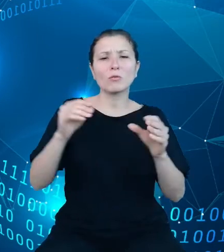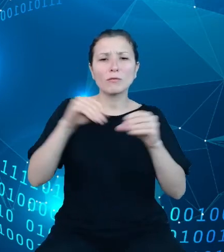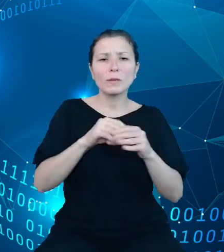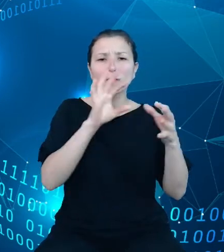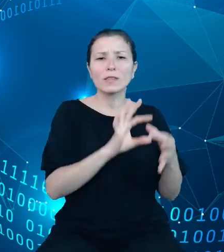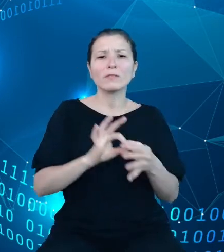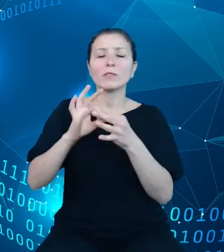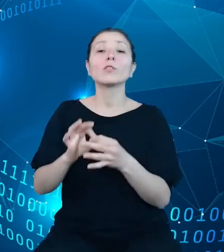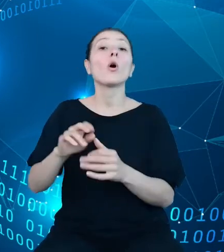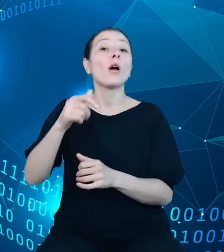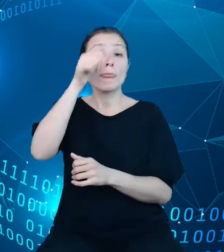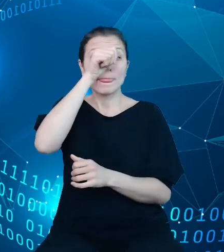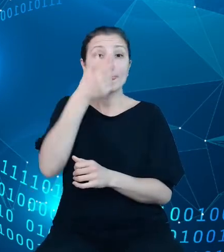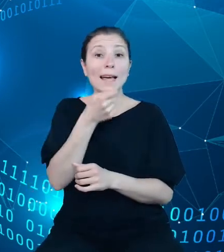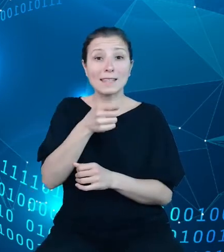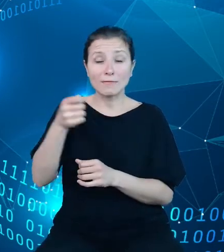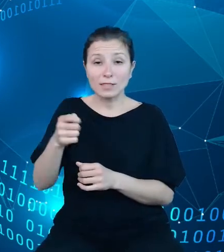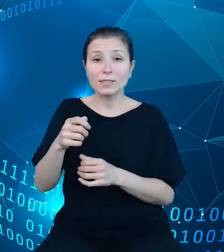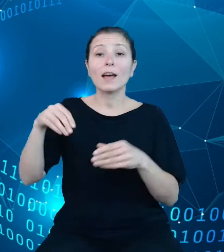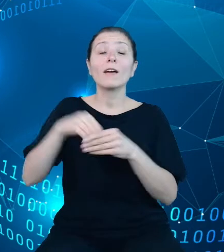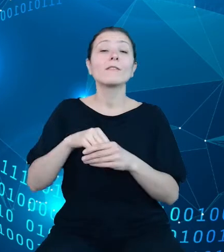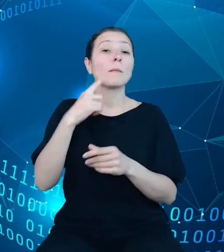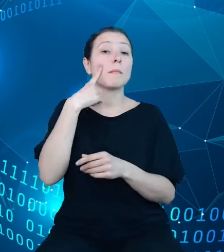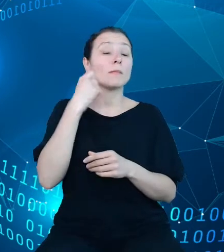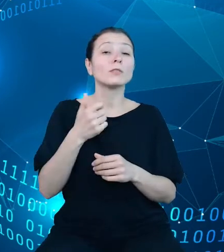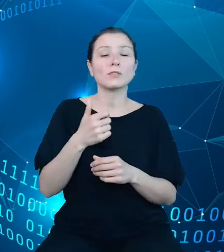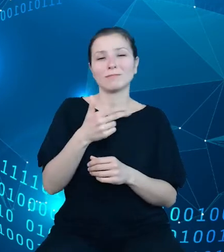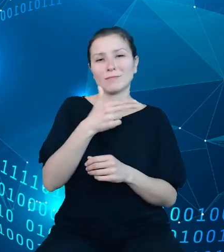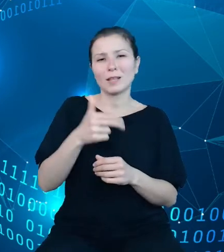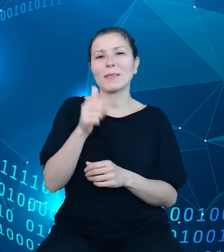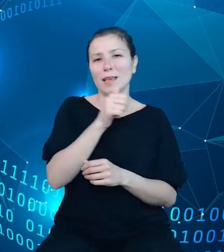oczywiście na uwadze kwestie dotyczące tajemnicy statystycznej, uzupełnieniu